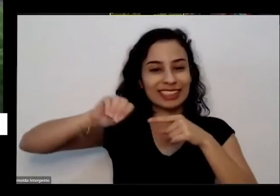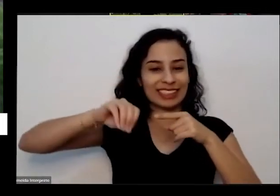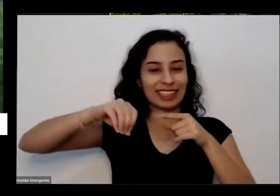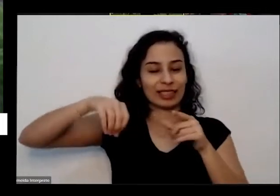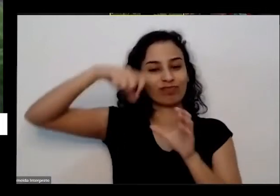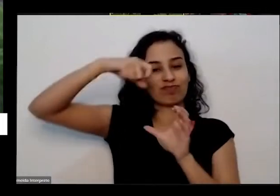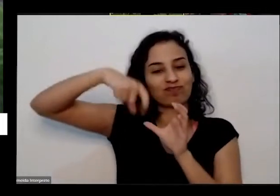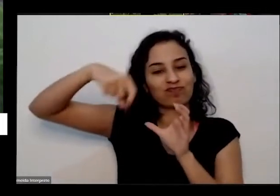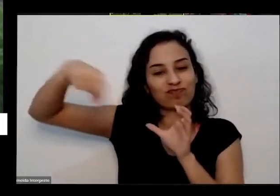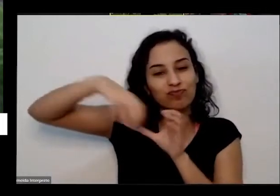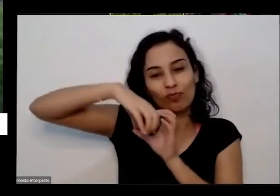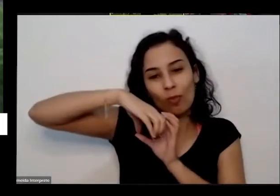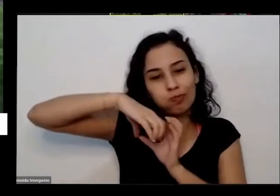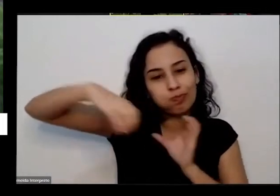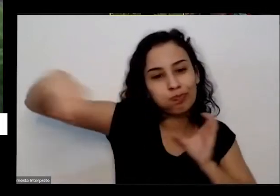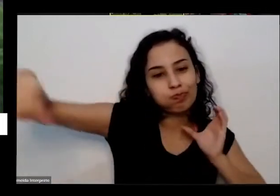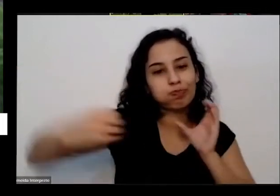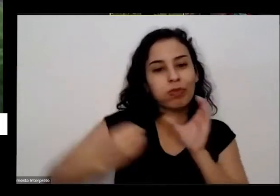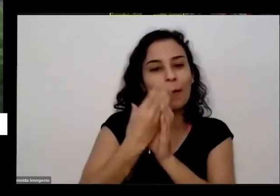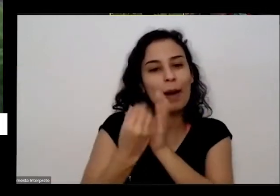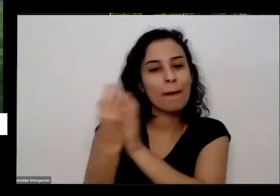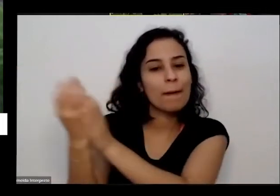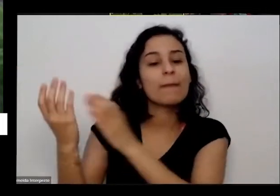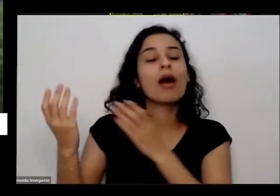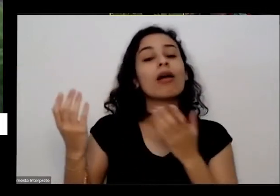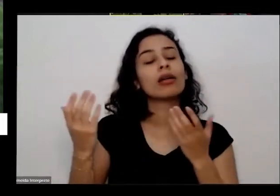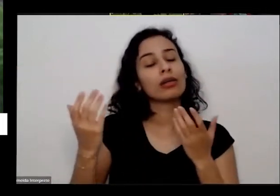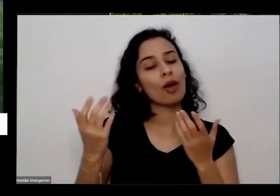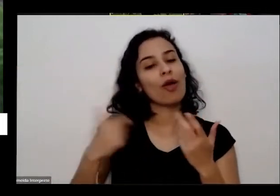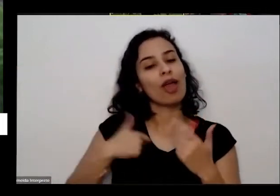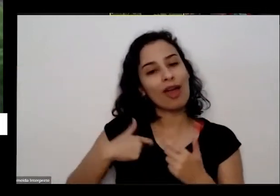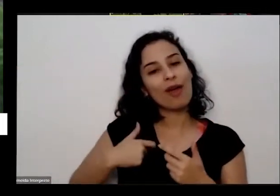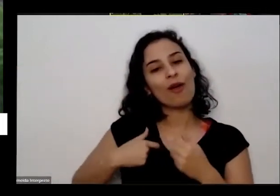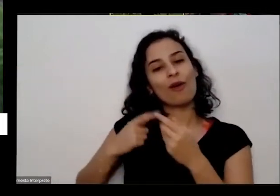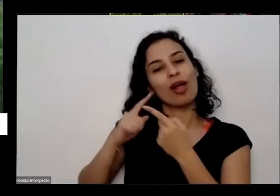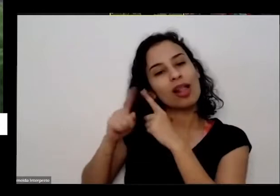consegui Convencer minha mãe a ver comigo aqui na na oficina que teve no ano passado Ela assistiu